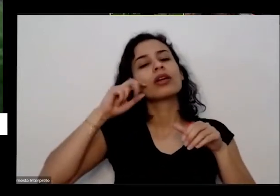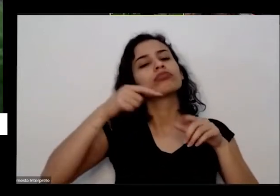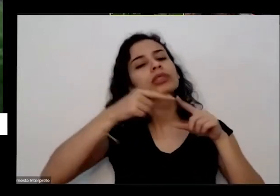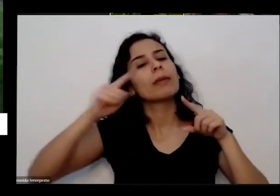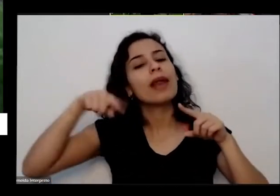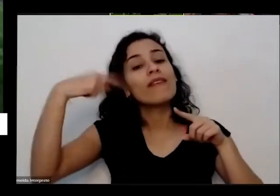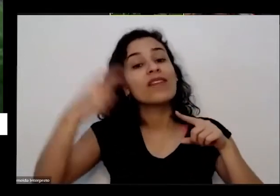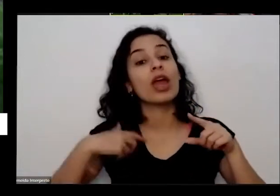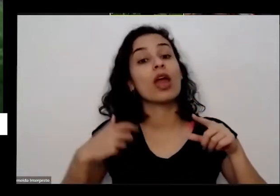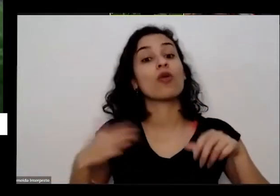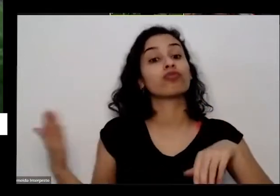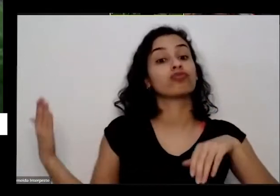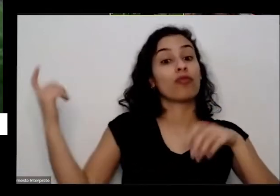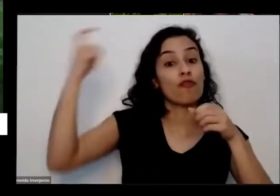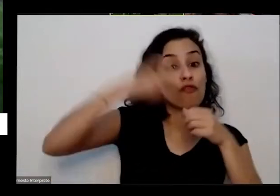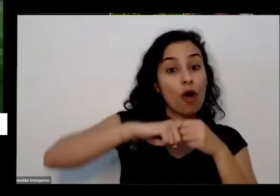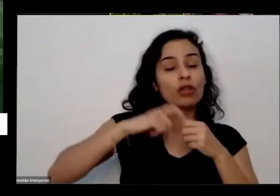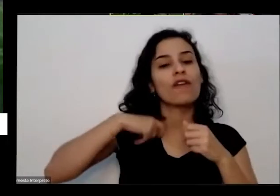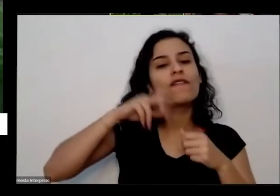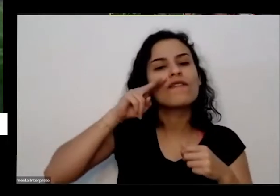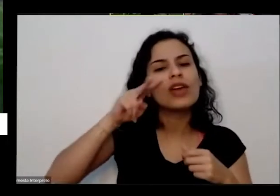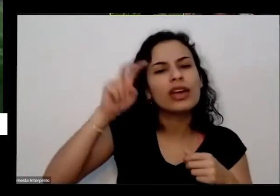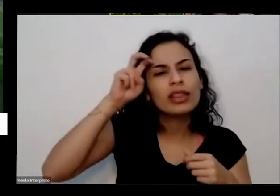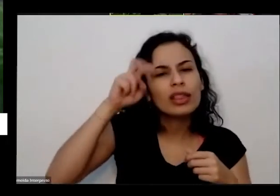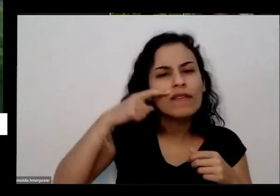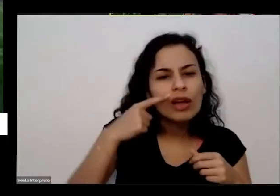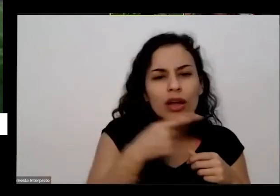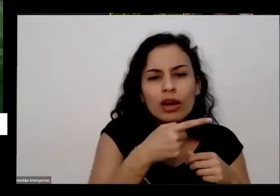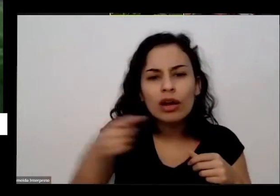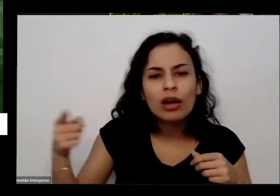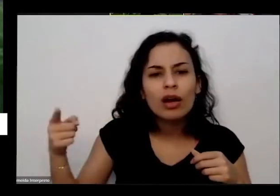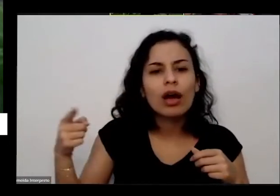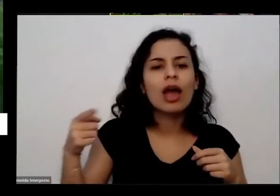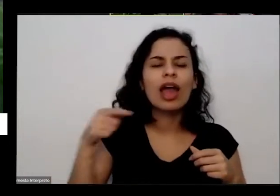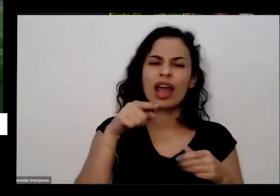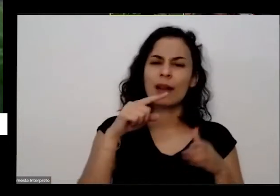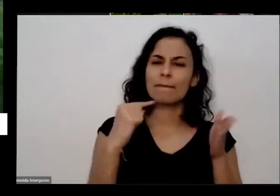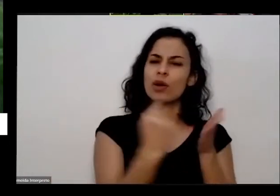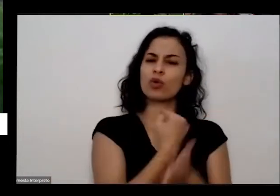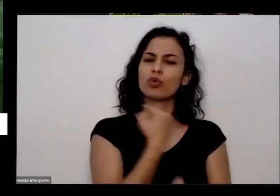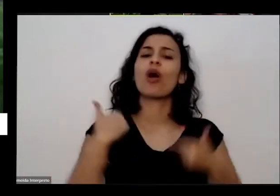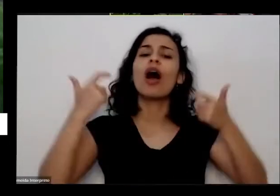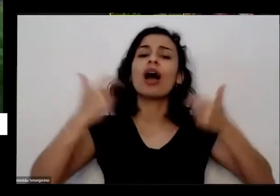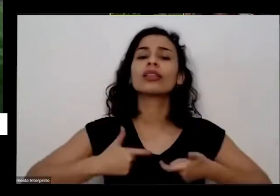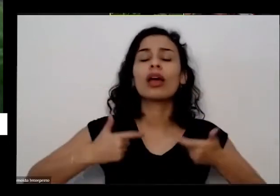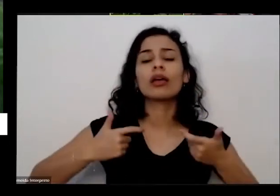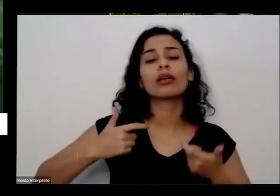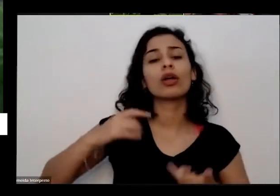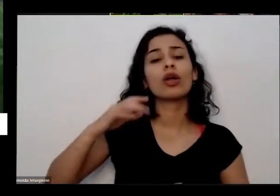falou assim ué mas cadê os tomates o pleito aqui o pé de tomate aí ele não mas cadê o tomate para